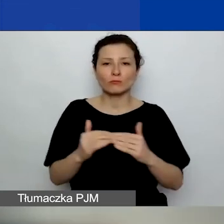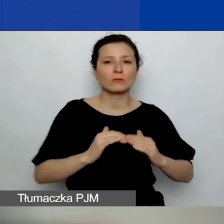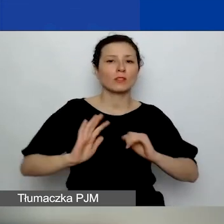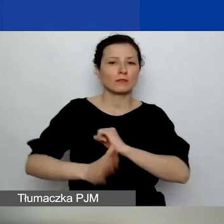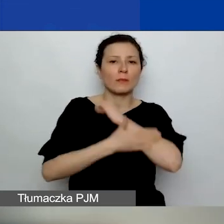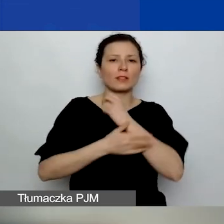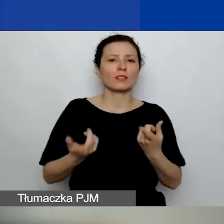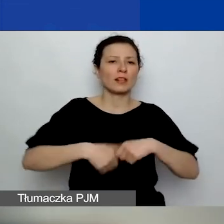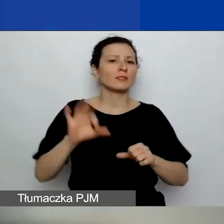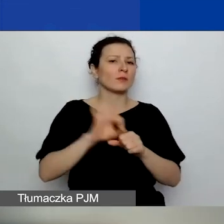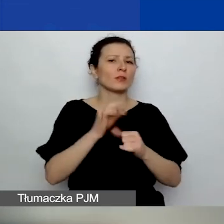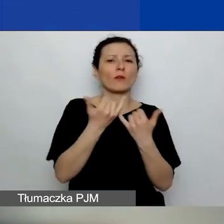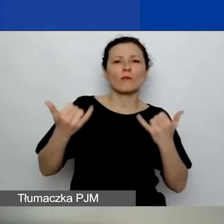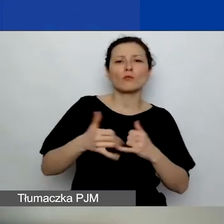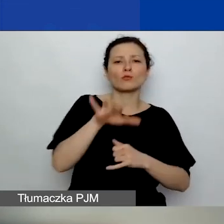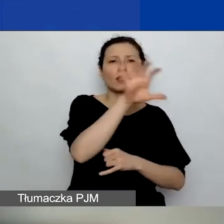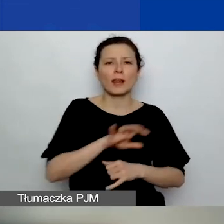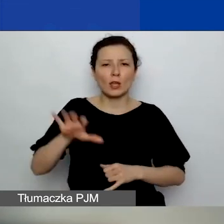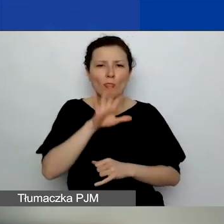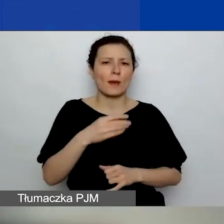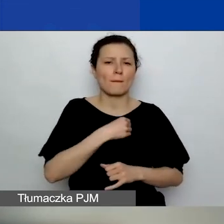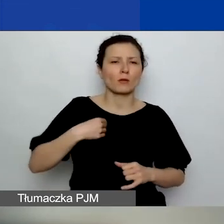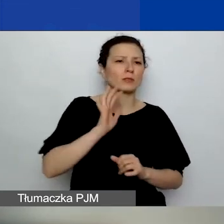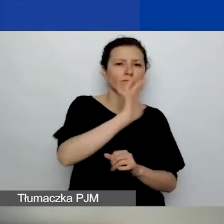w różnych regionach Polski, zwiększenia szans